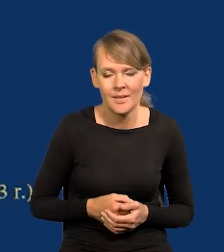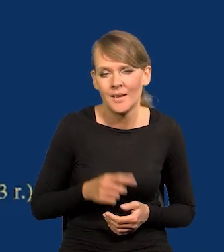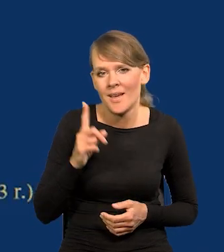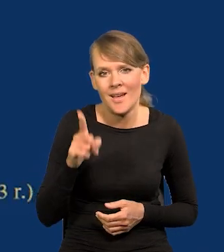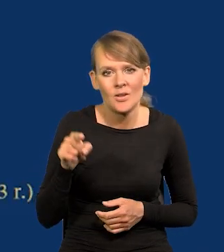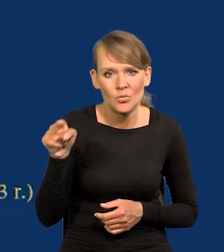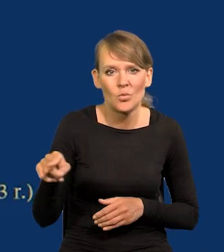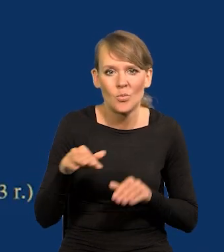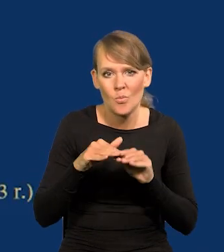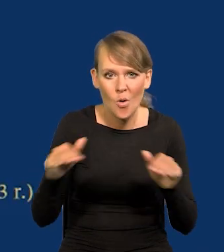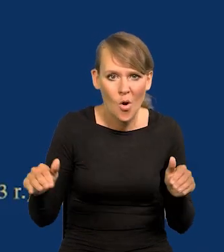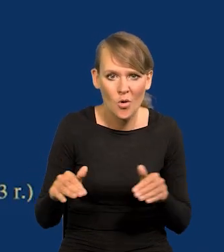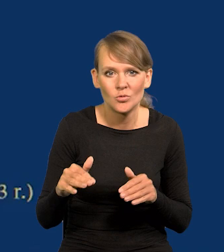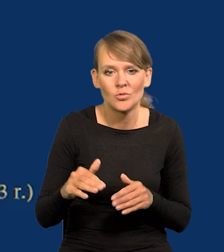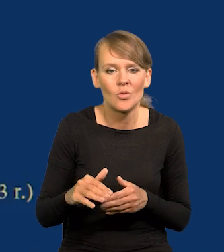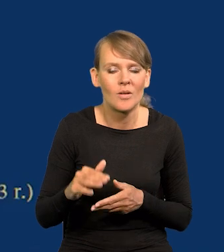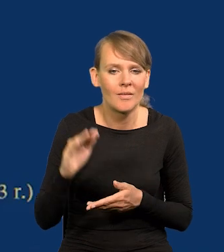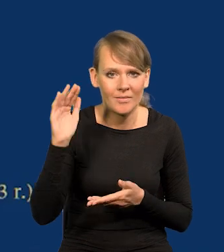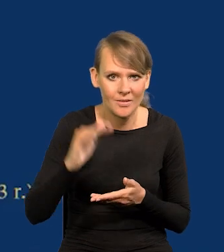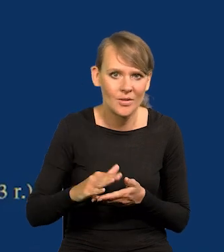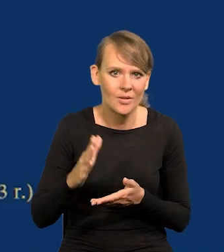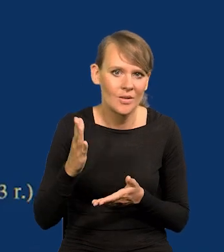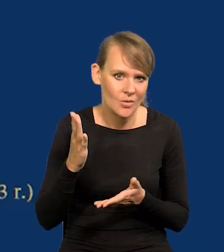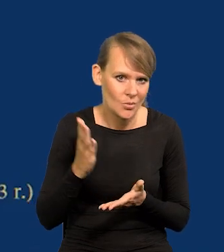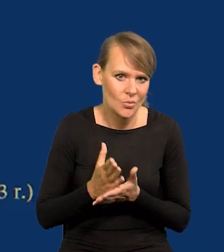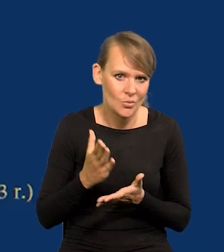Z tego poziomu właśnie najniższego już wyszliśmy i wychodzimy.